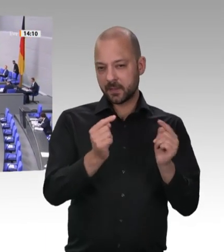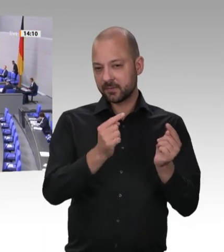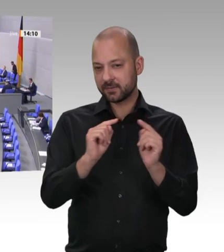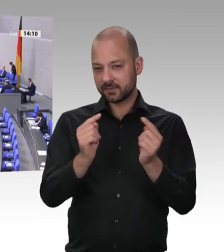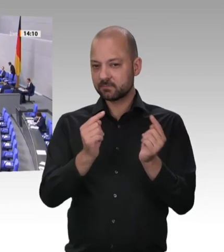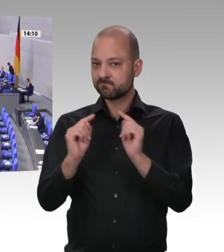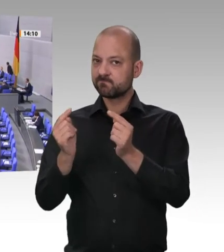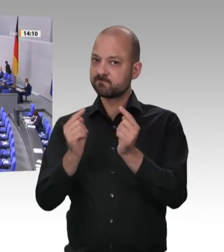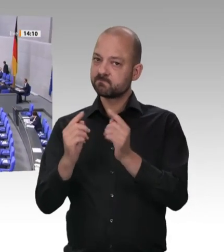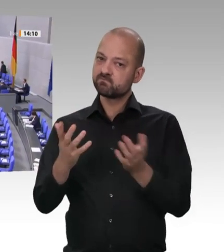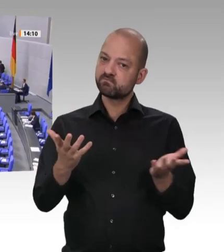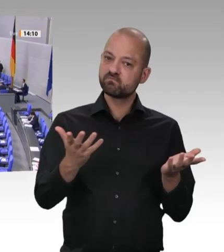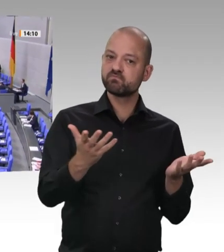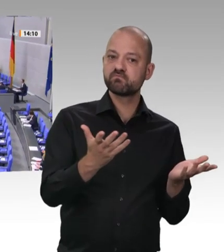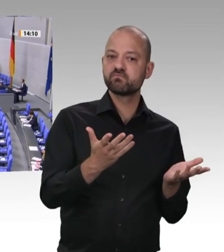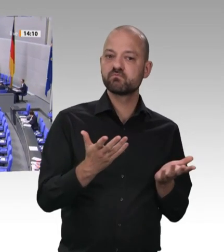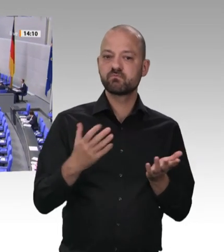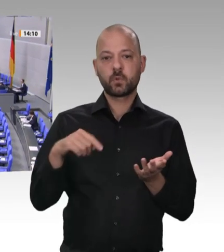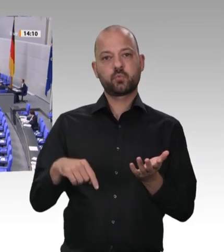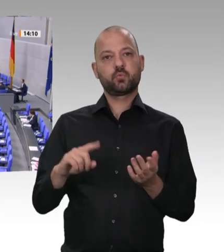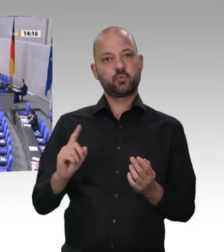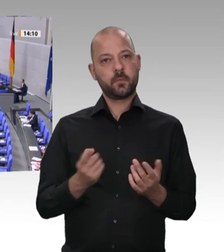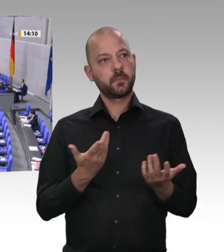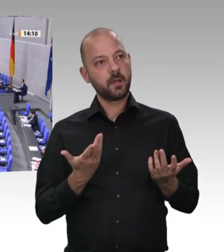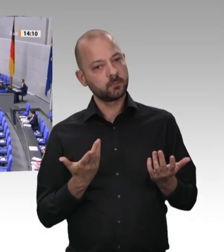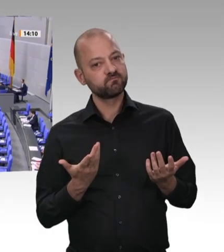wir sehen im Schlechten, was los ist. Und ich muss schon sagen: Es ist, wie ich finde,